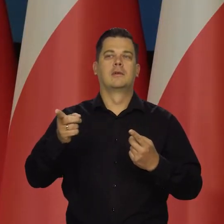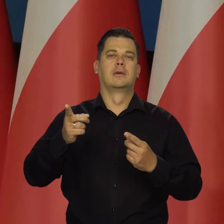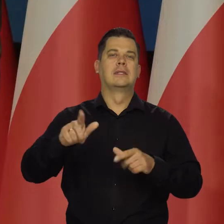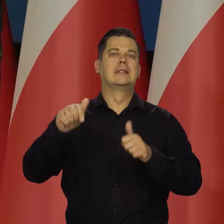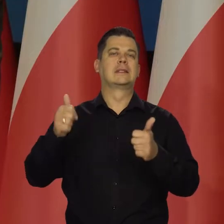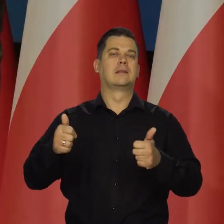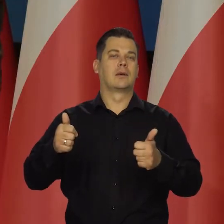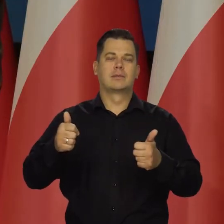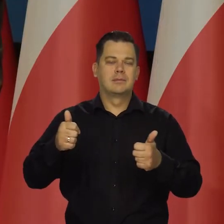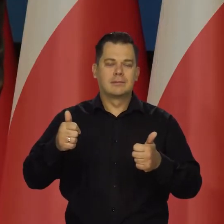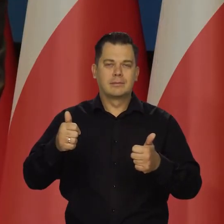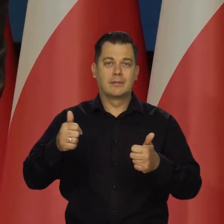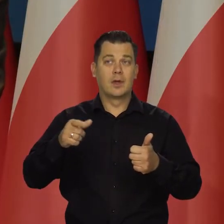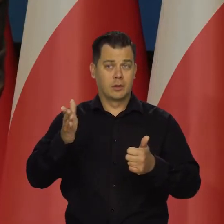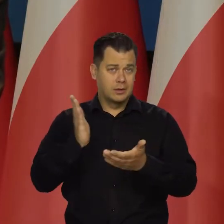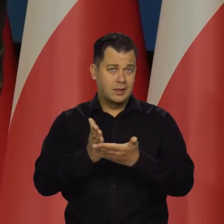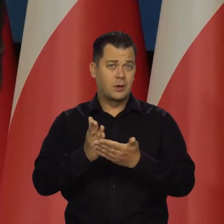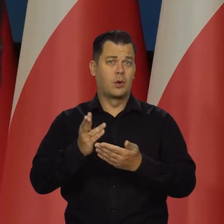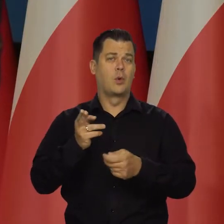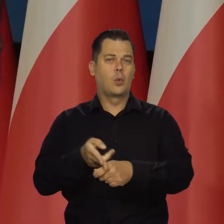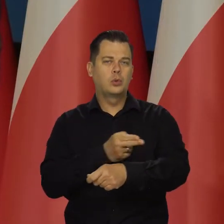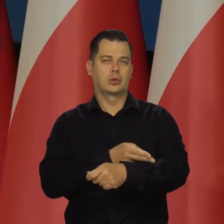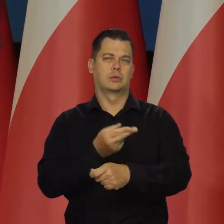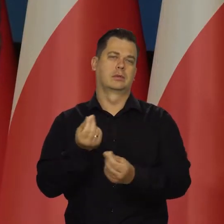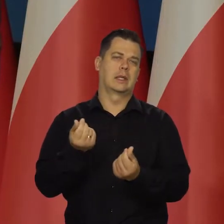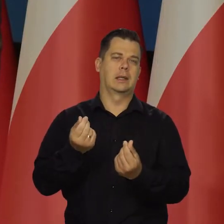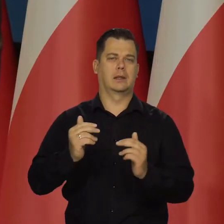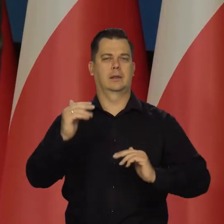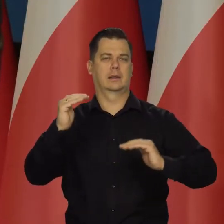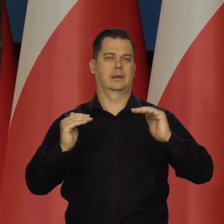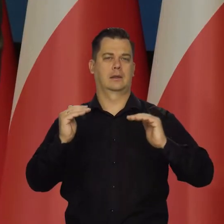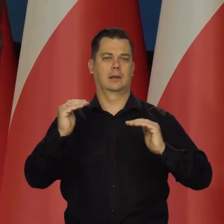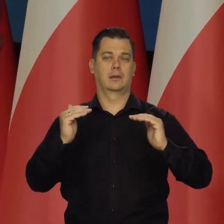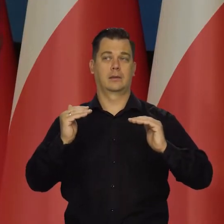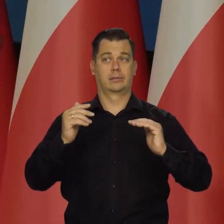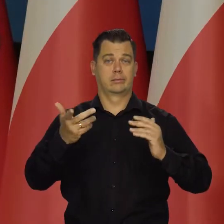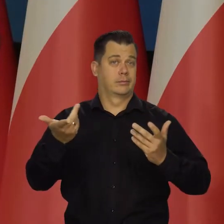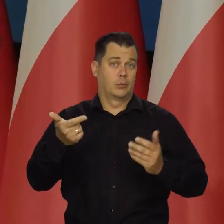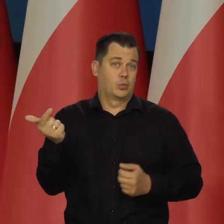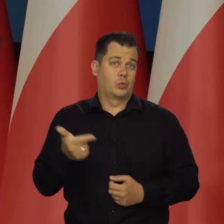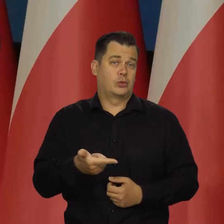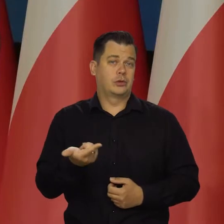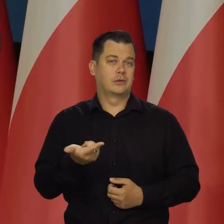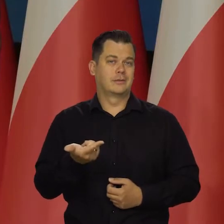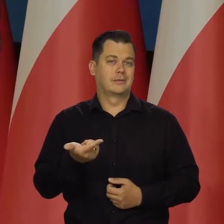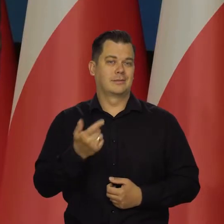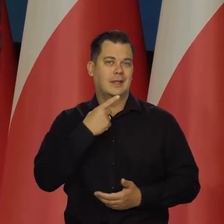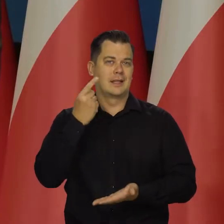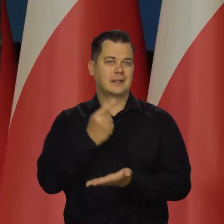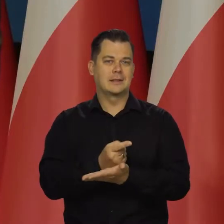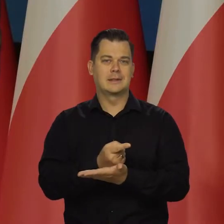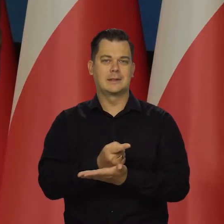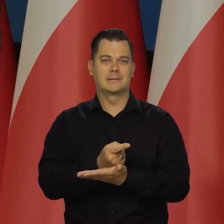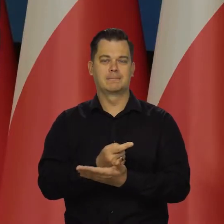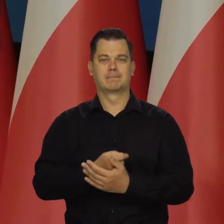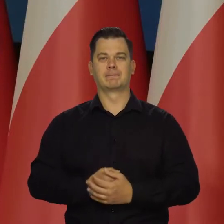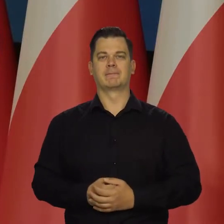tylko z przyczyn regulacyjnych decyzji koniecznych, ale decyzji administracyjnych czy urzędowych.